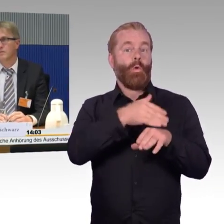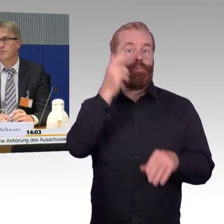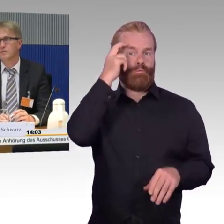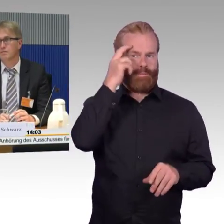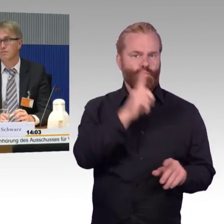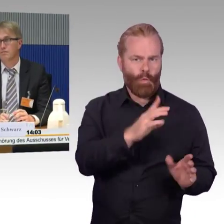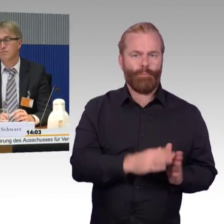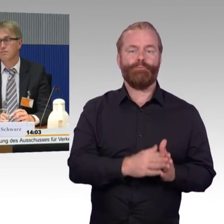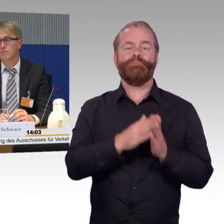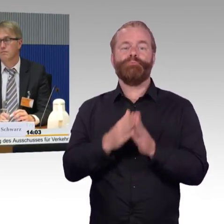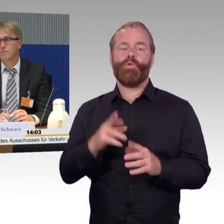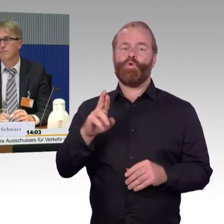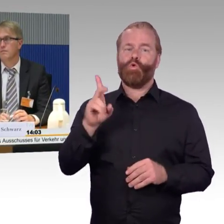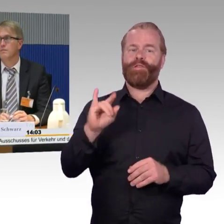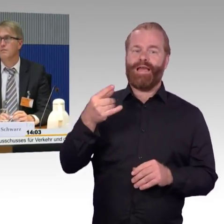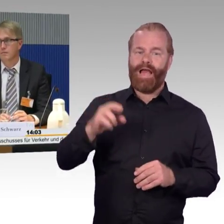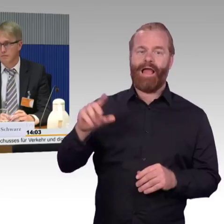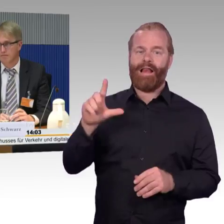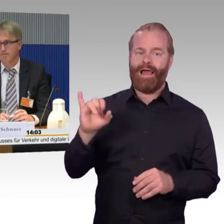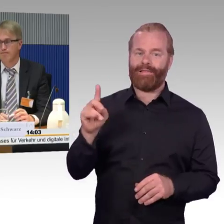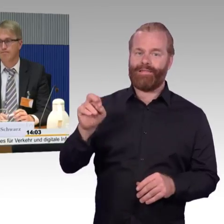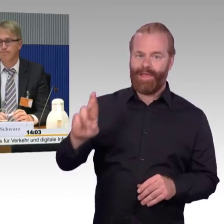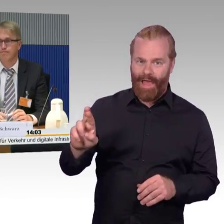und Herrn Peter Wenndorf, herzlich willkommen! Schön, dass Sie hier sind.